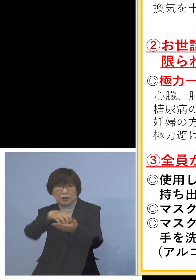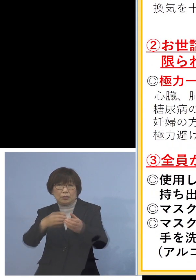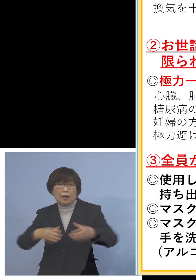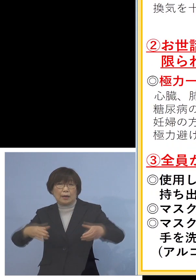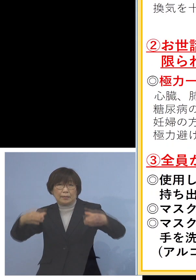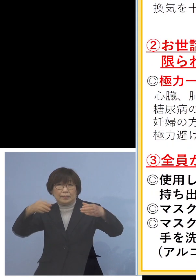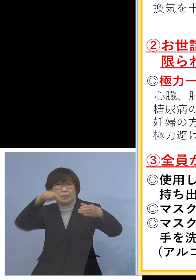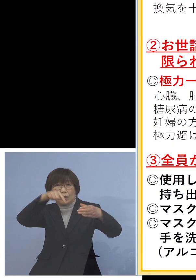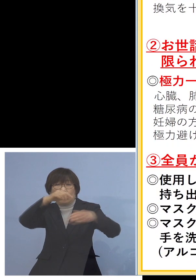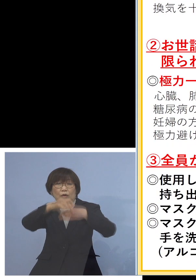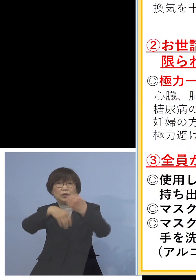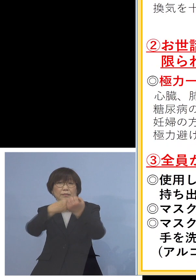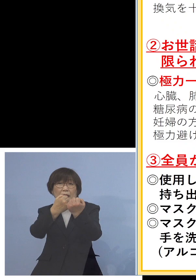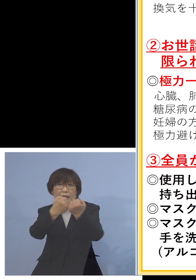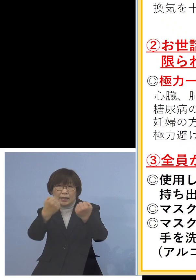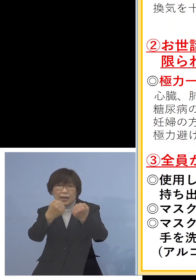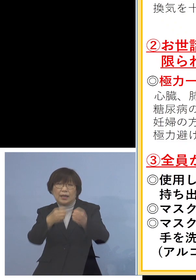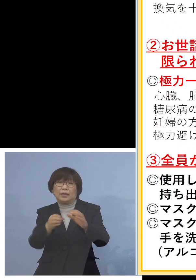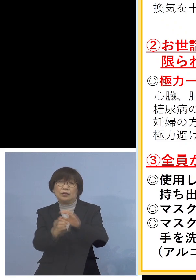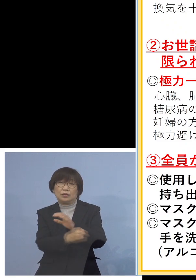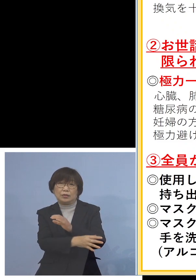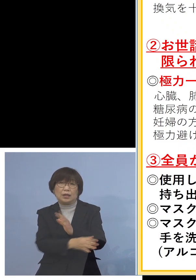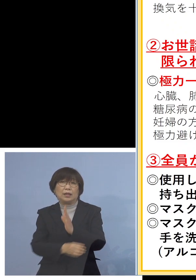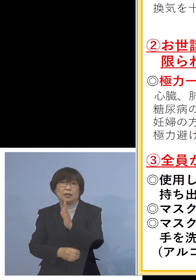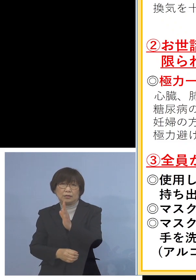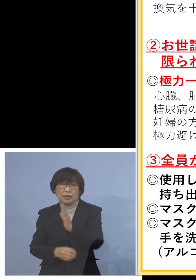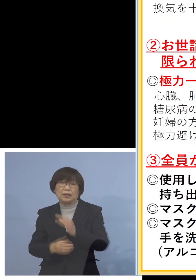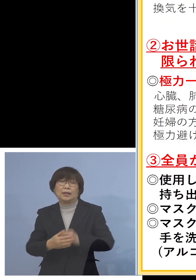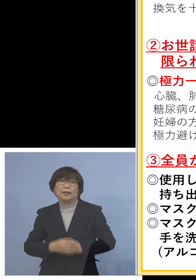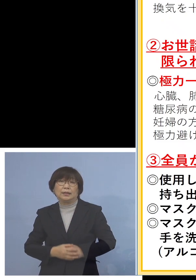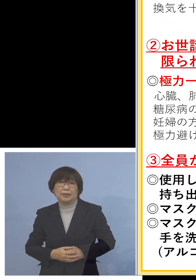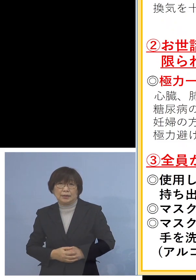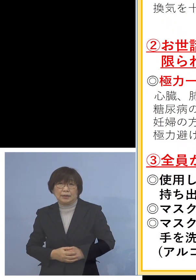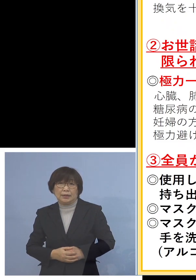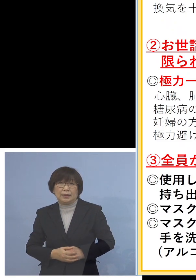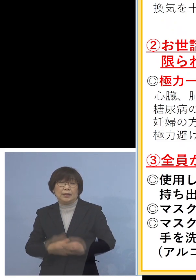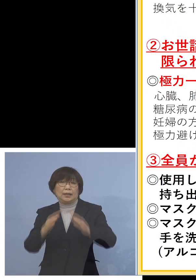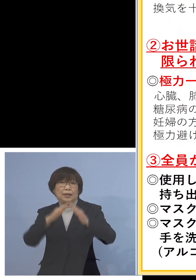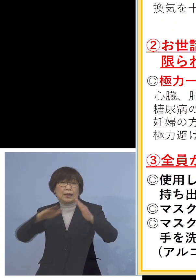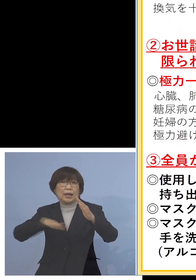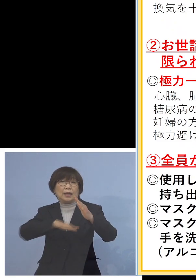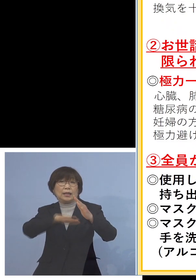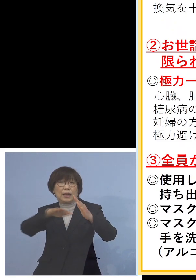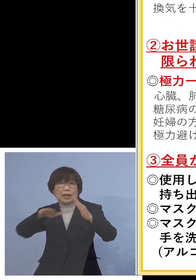お捨てをいただくということで こちらは家庭内を守るだけではなくて